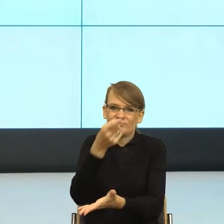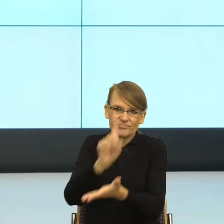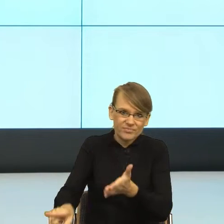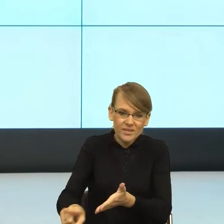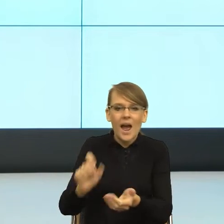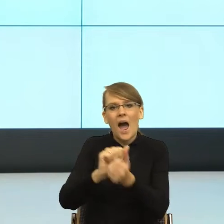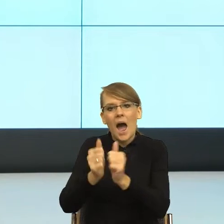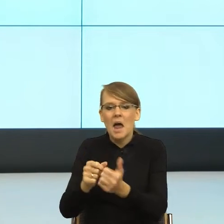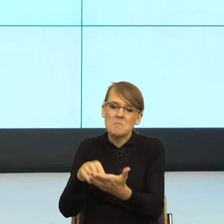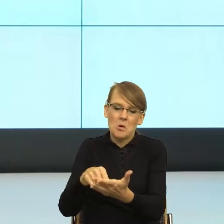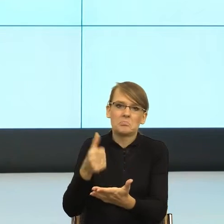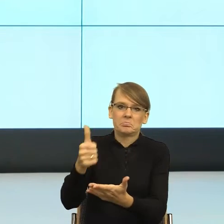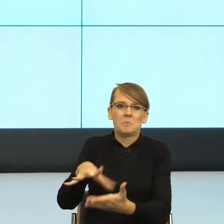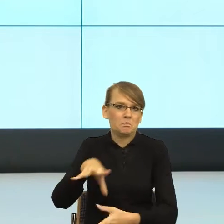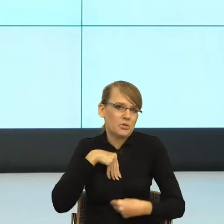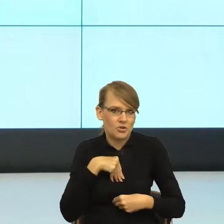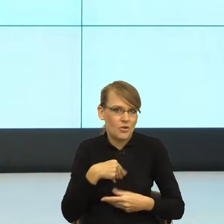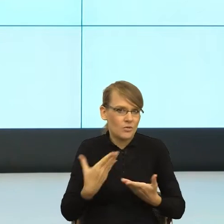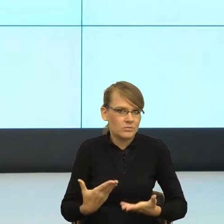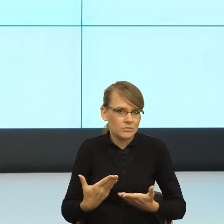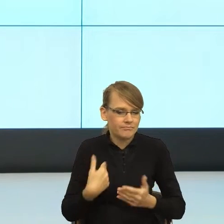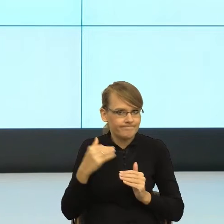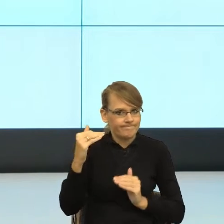I teraz mam takie poczucie, że jeżeli ten piękny postulat "prosto